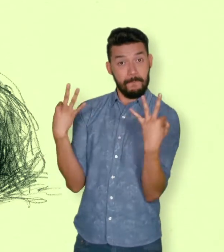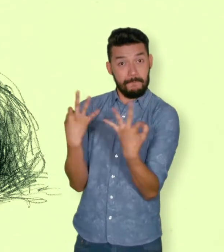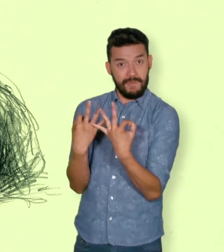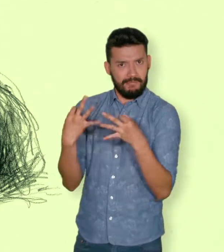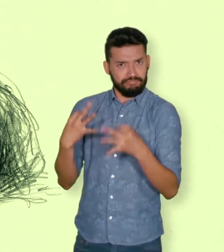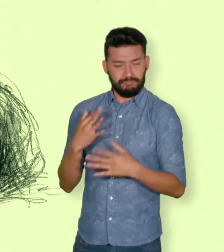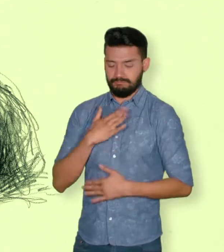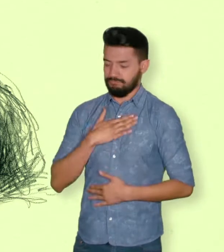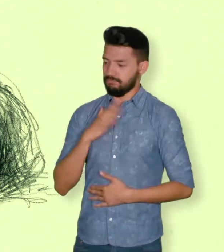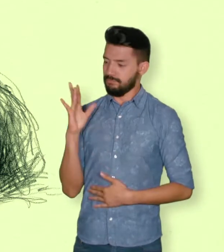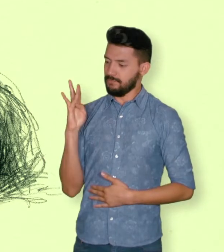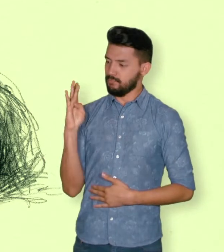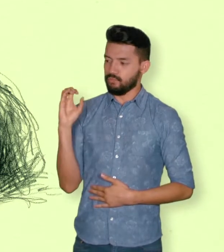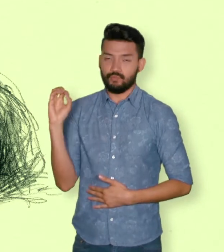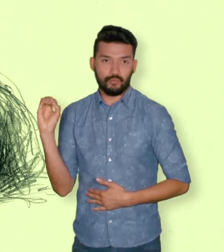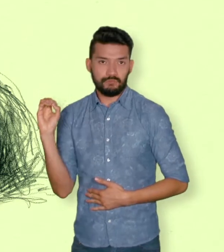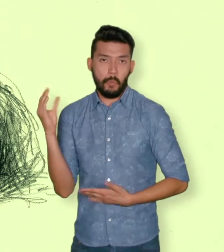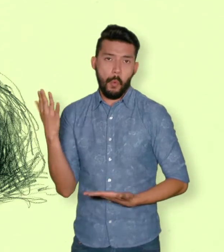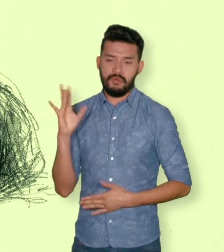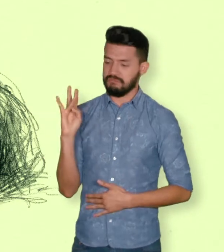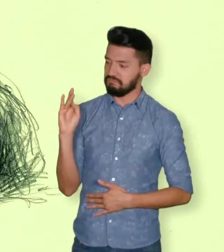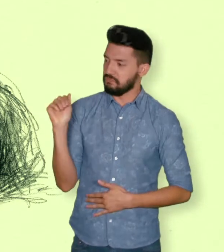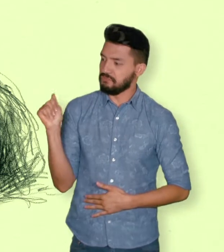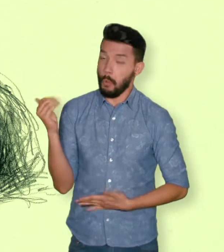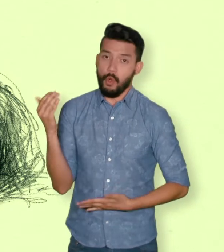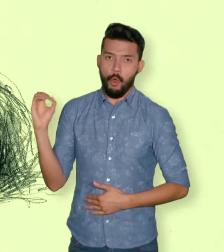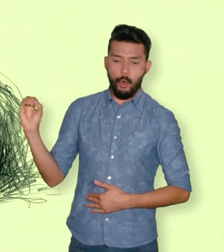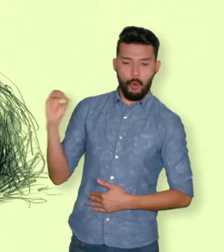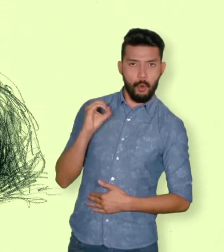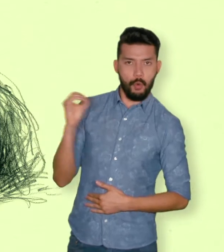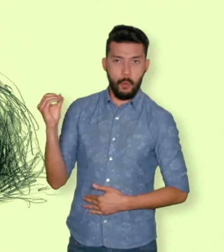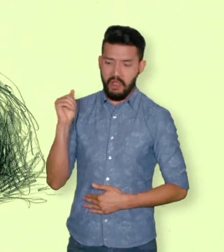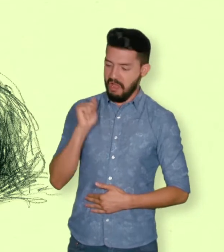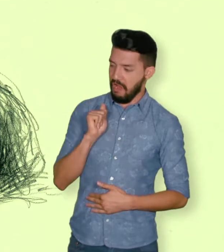También son víctimas el cónyuge, compañero o compañera permanente